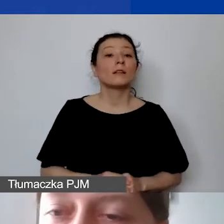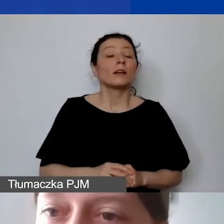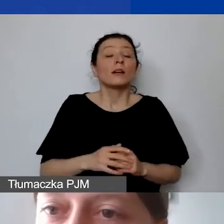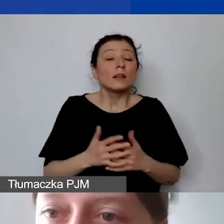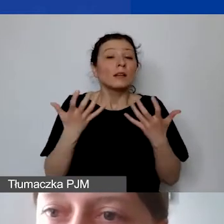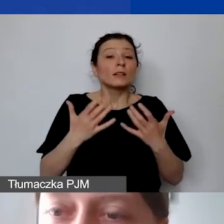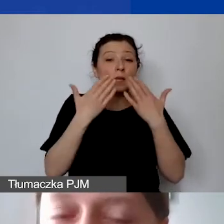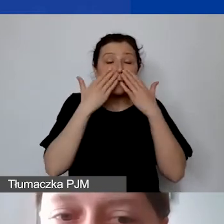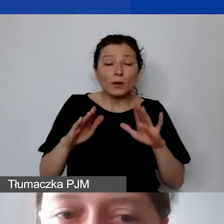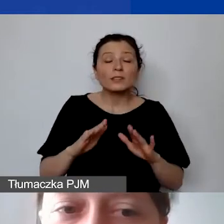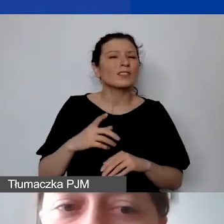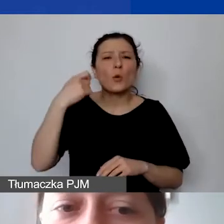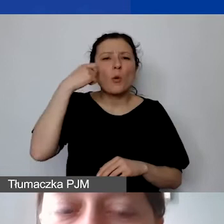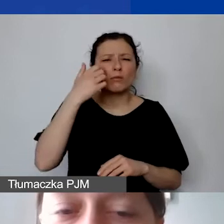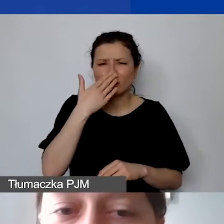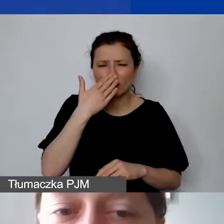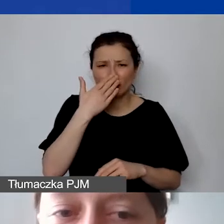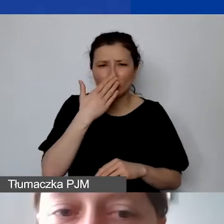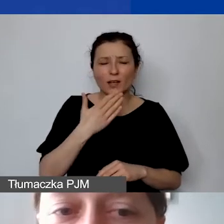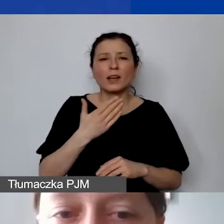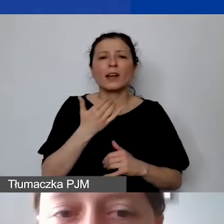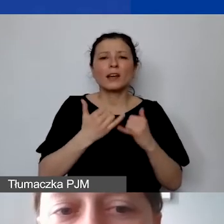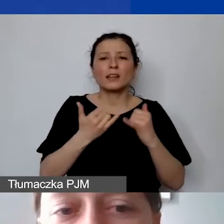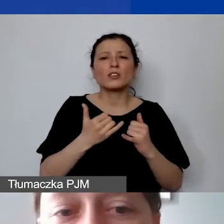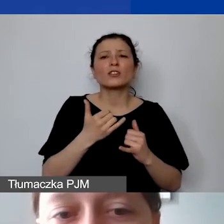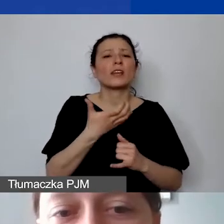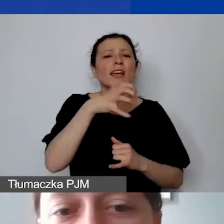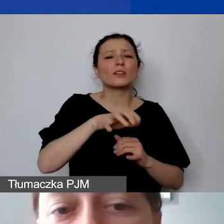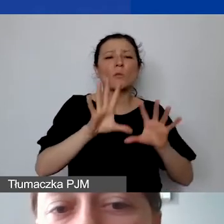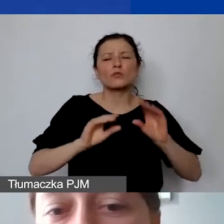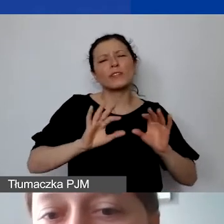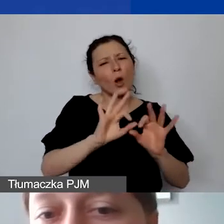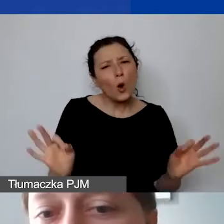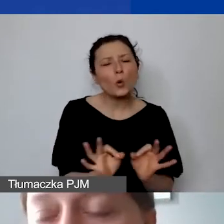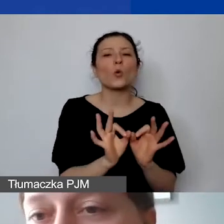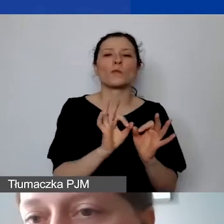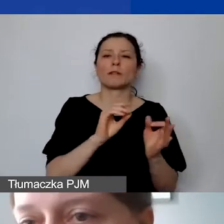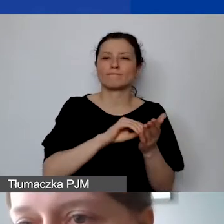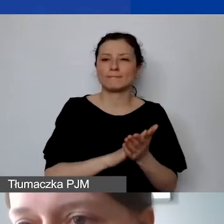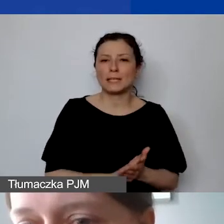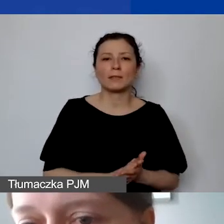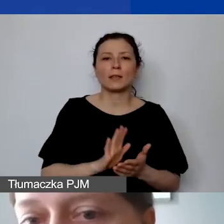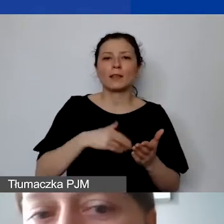kiedy mamy bardzo ogólnie zdefiniowaną kategorię budżetową. Jak np. "koszty obsługi księgowej - firma zewnętrzna".